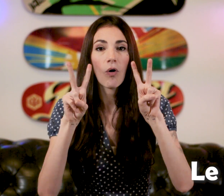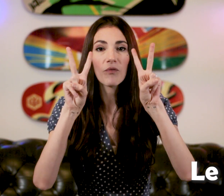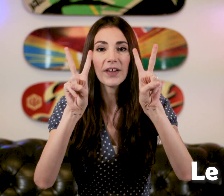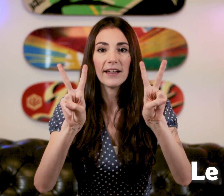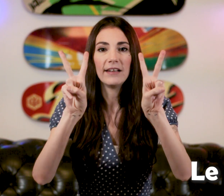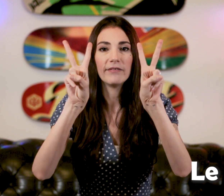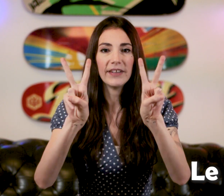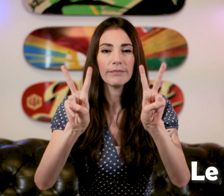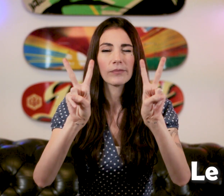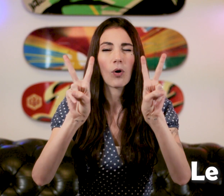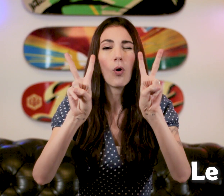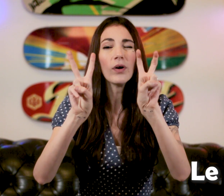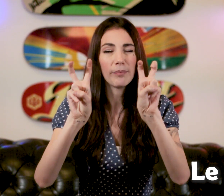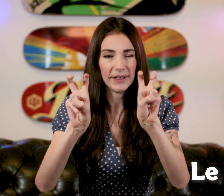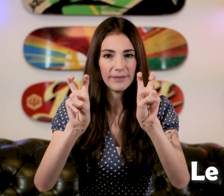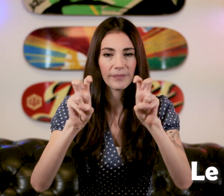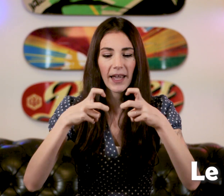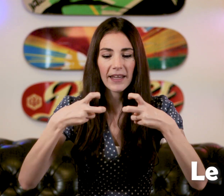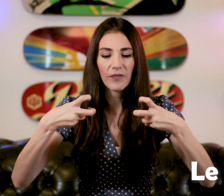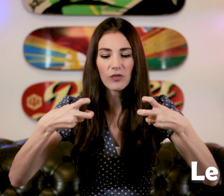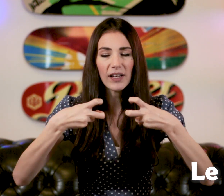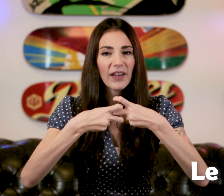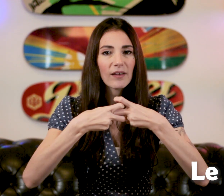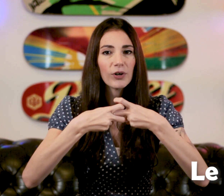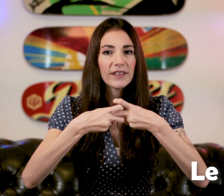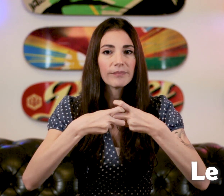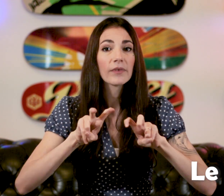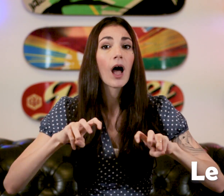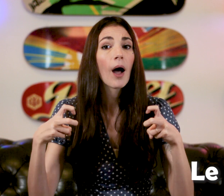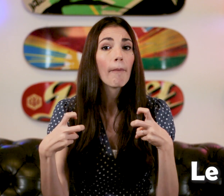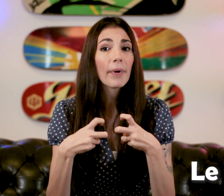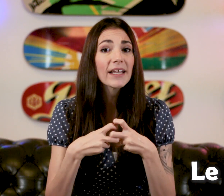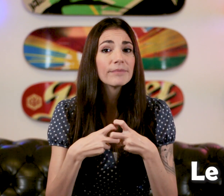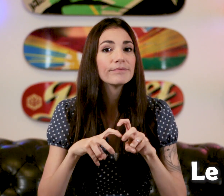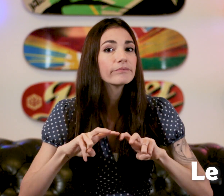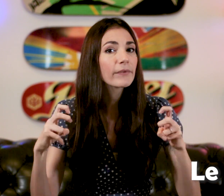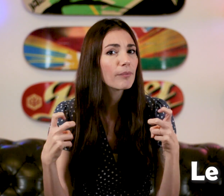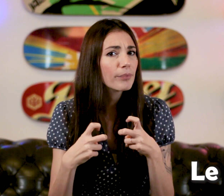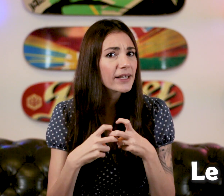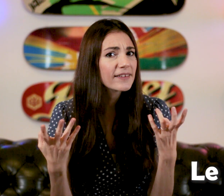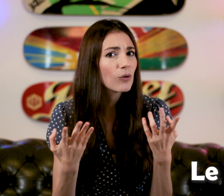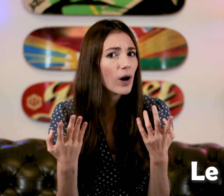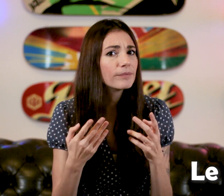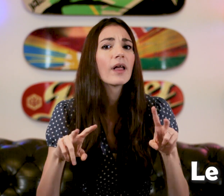On fait les "V" et on les plies et en faite, on va les faire s'emboiter "Prix" "Prix", "C'est quoi ?"